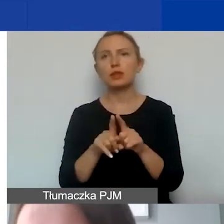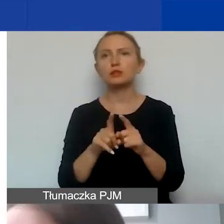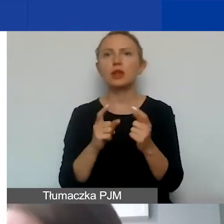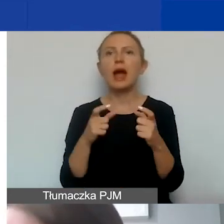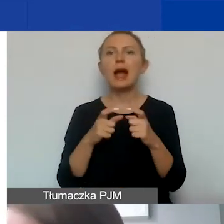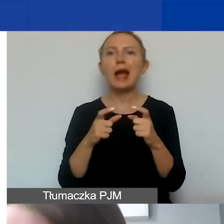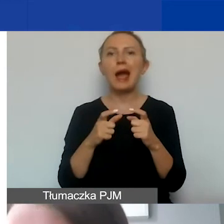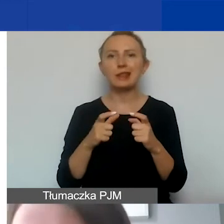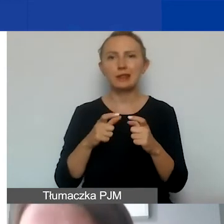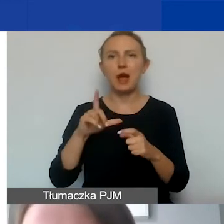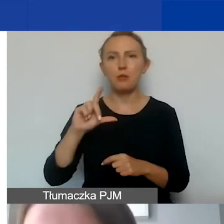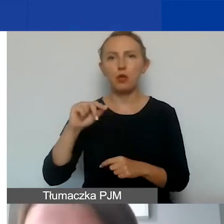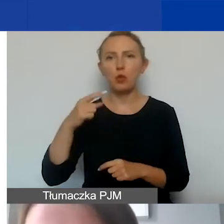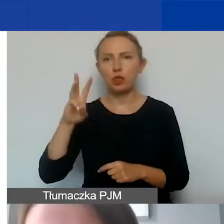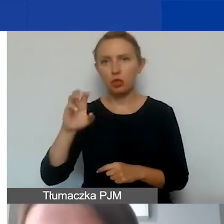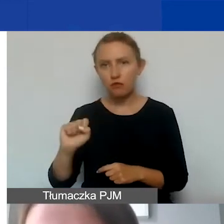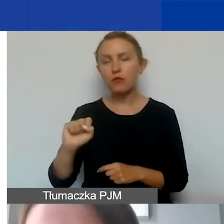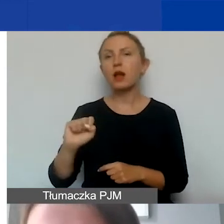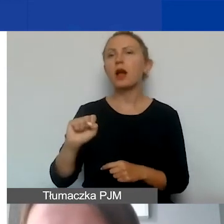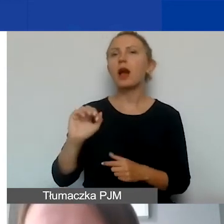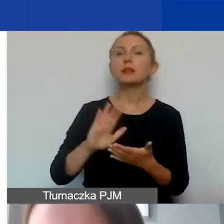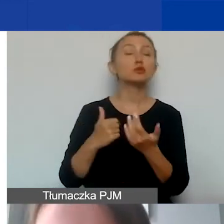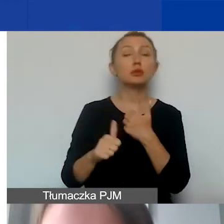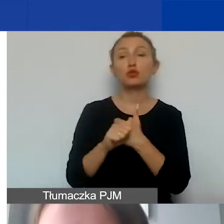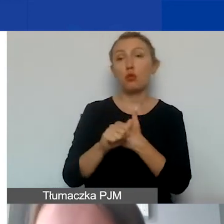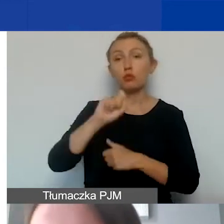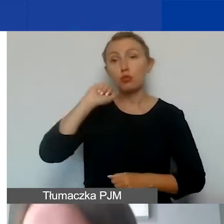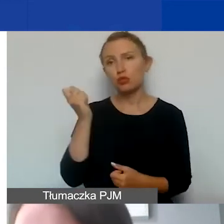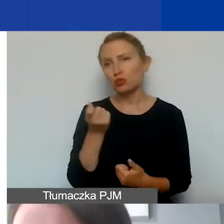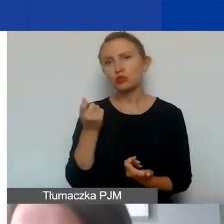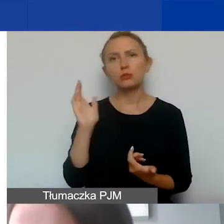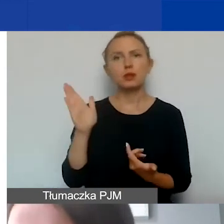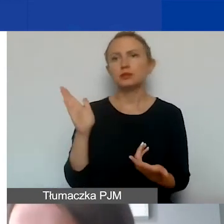ale takim dowodem odbycia podróży